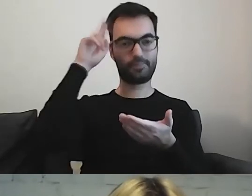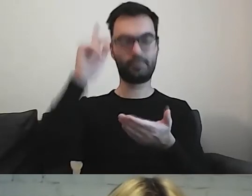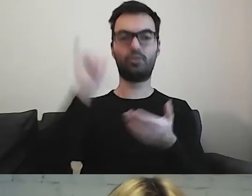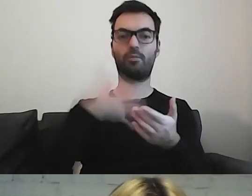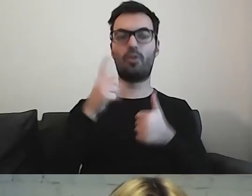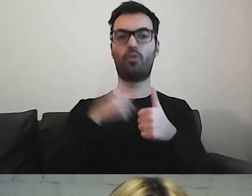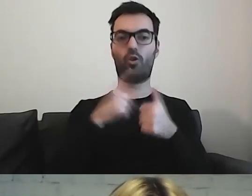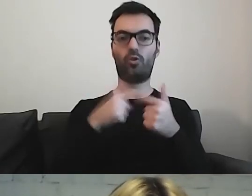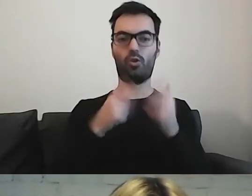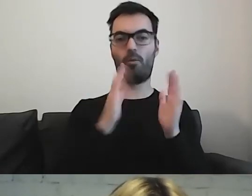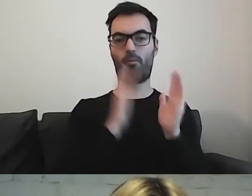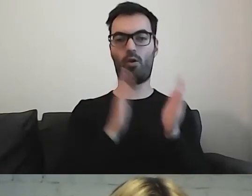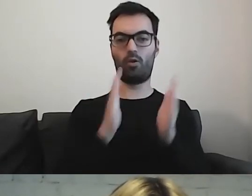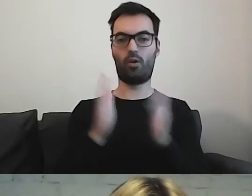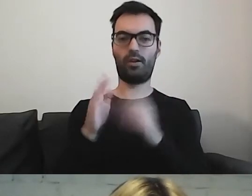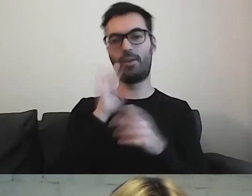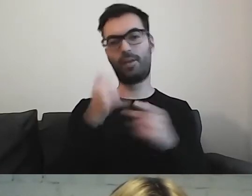Dodajemy kolejne informacje,